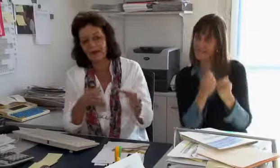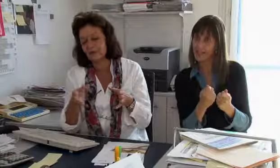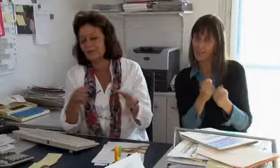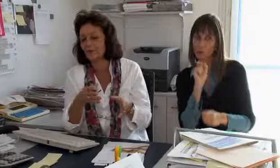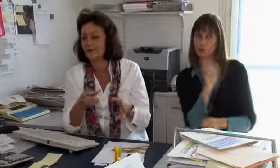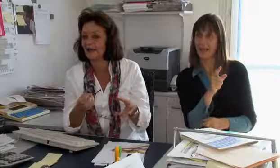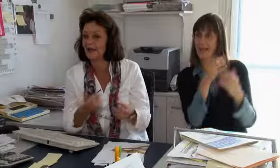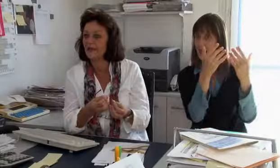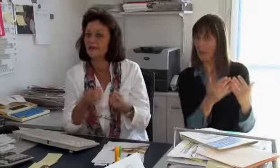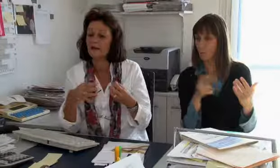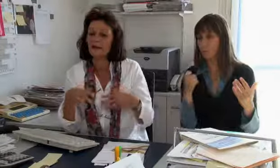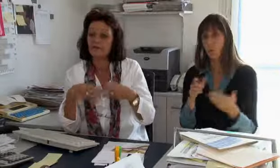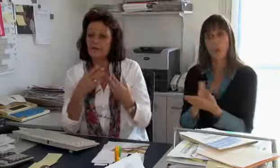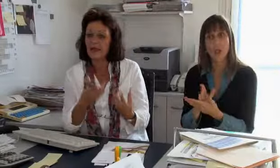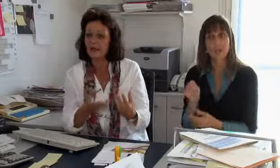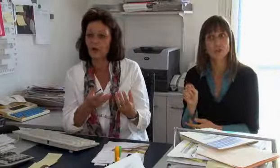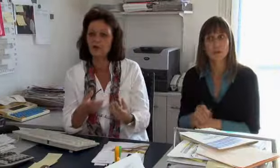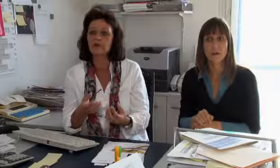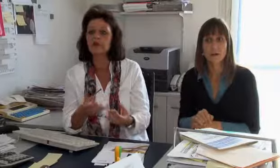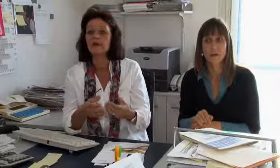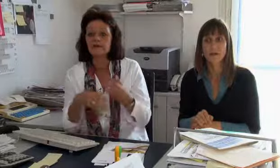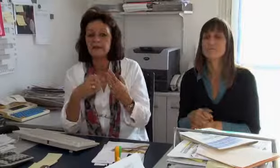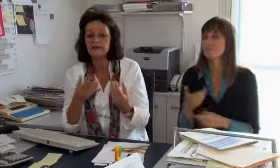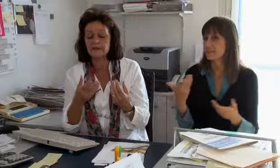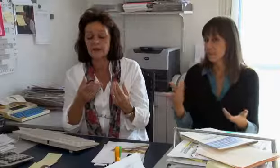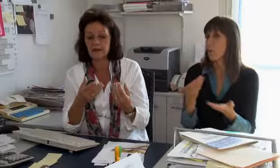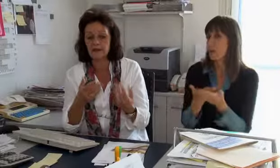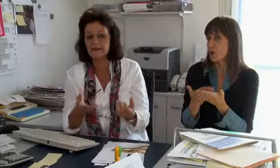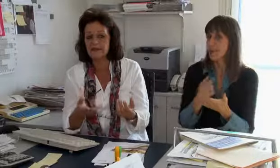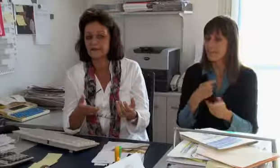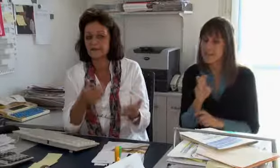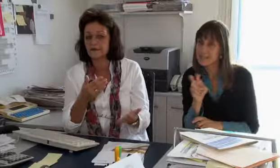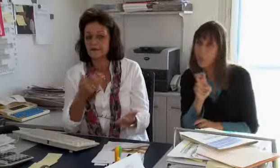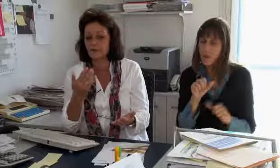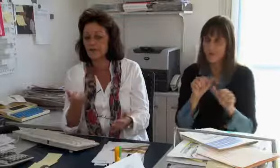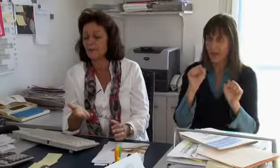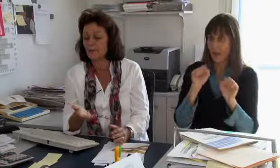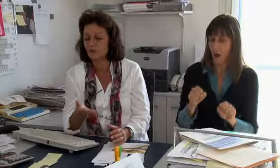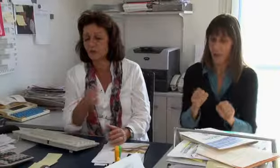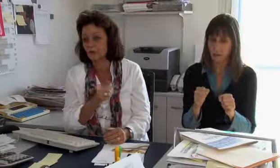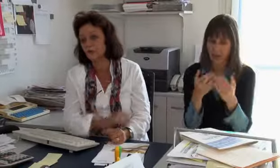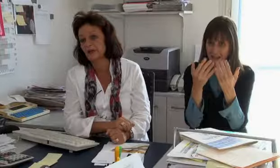den Versicherungen belasten können. Und so suchen wir immer wieder